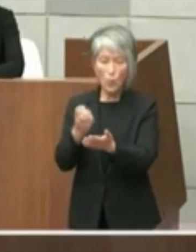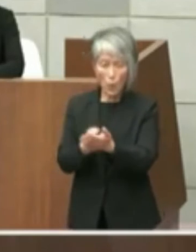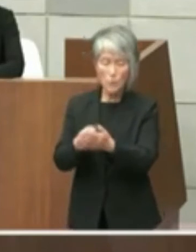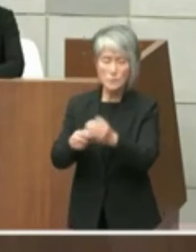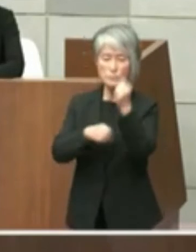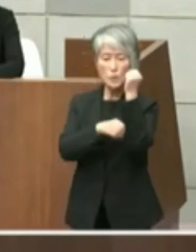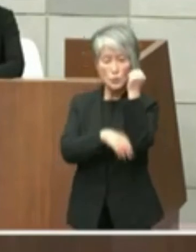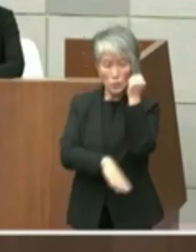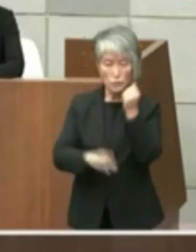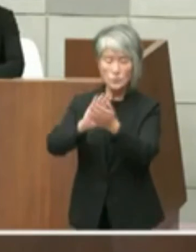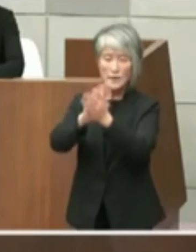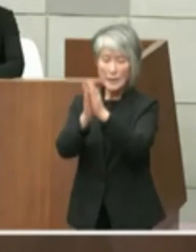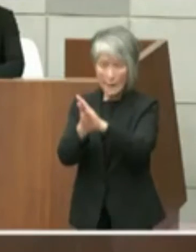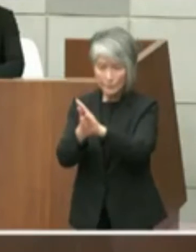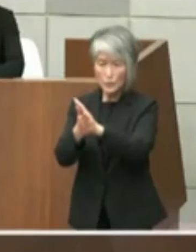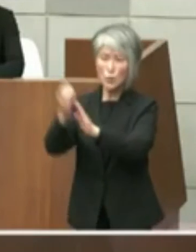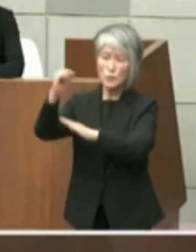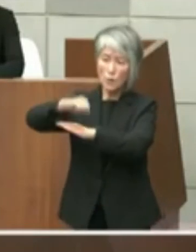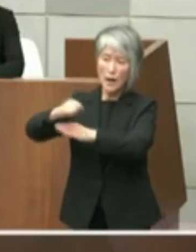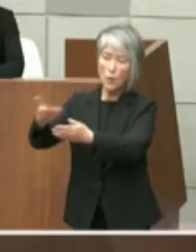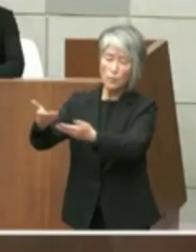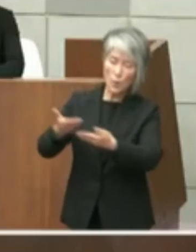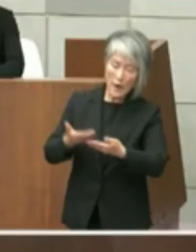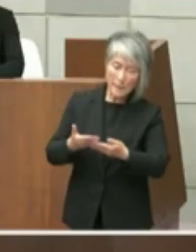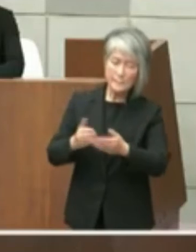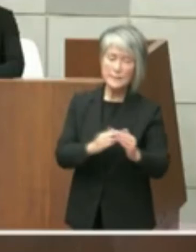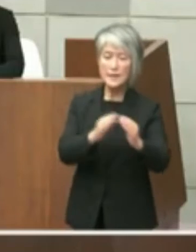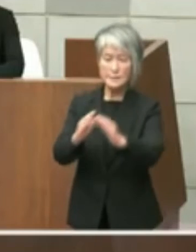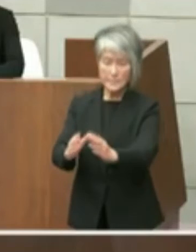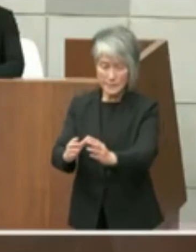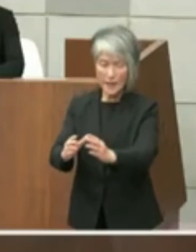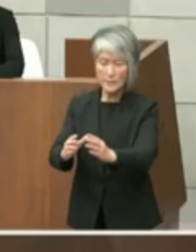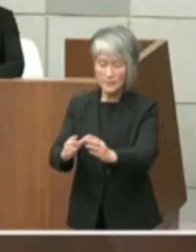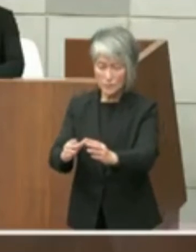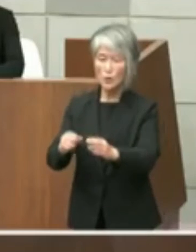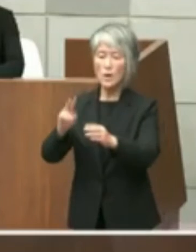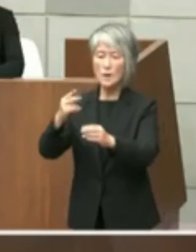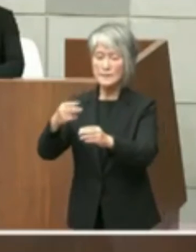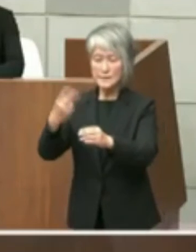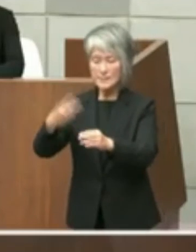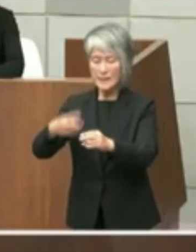受けて整地し 占用期間は2023年3月31日までと